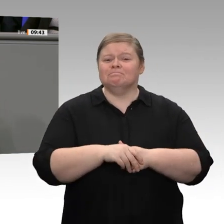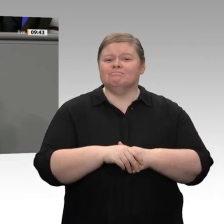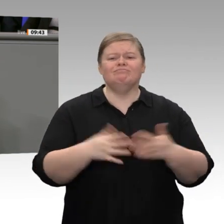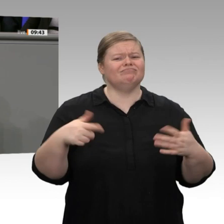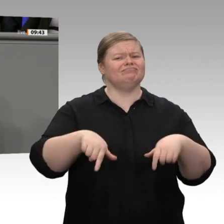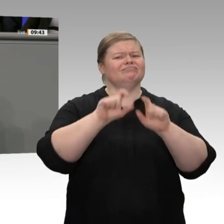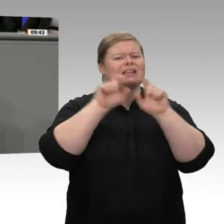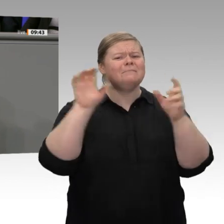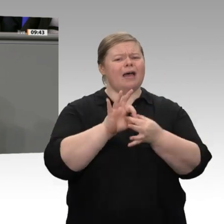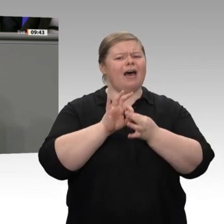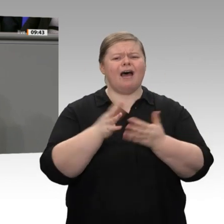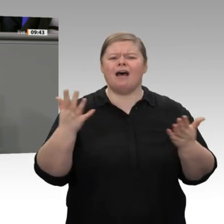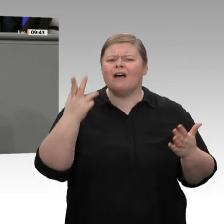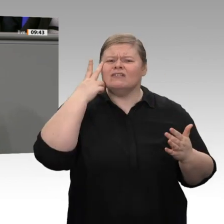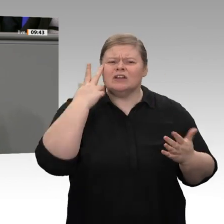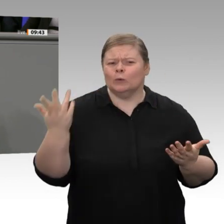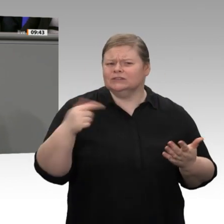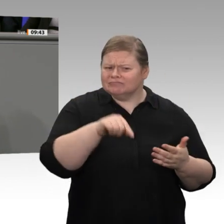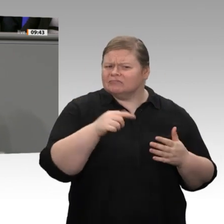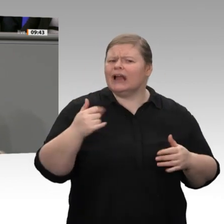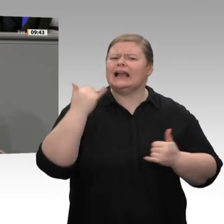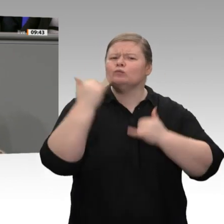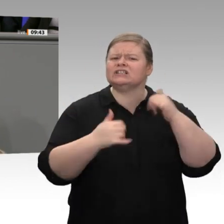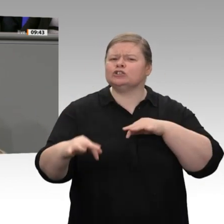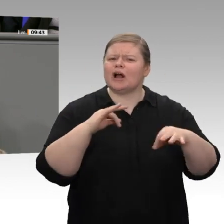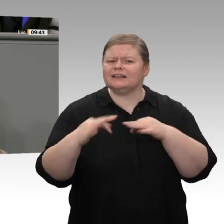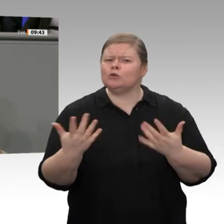Ich habe den Eindruck: Da sind Sie viele, viele Antworten schuldig. Die Autoindustrie